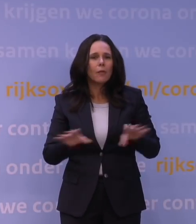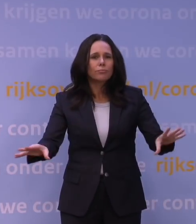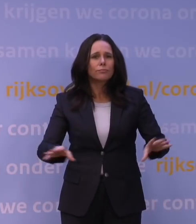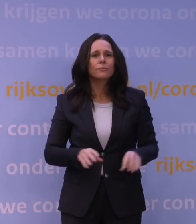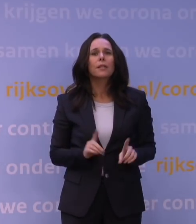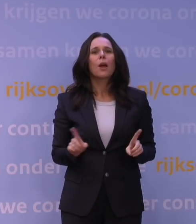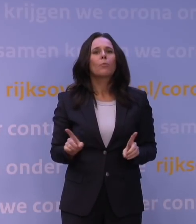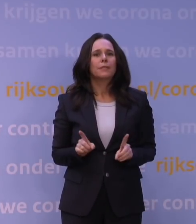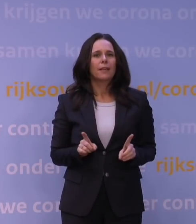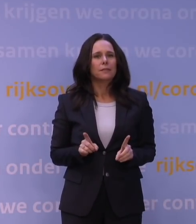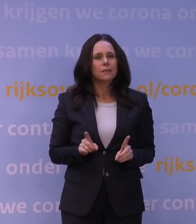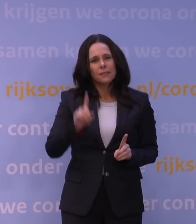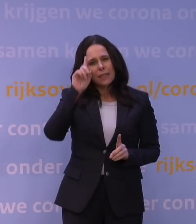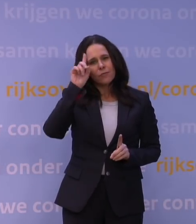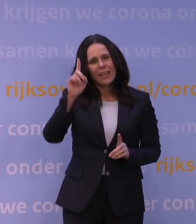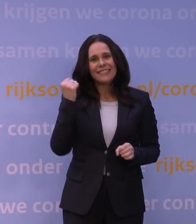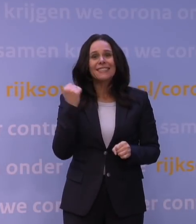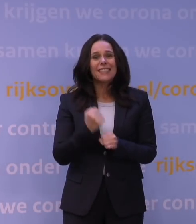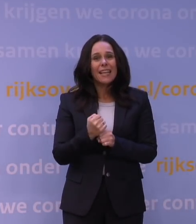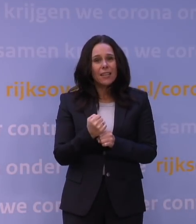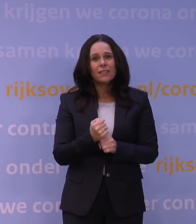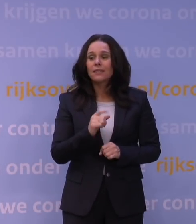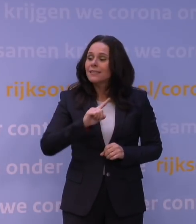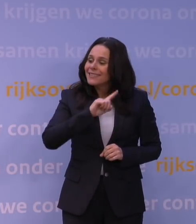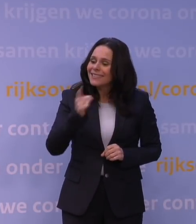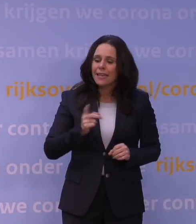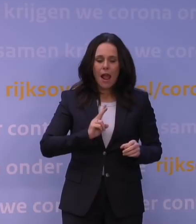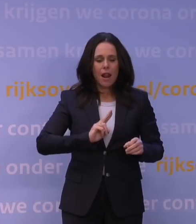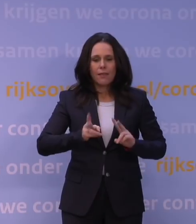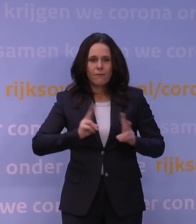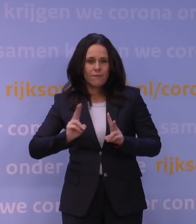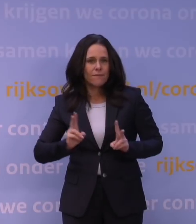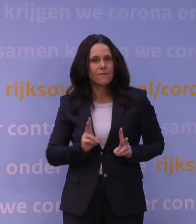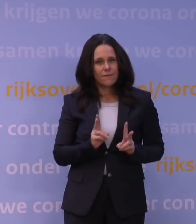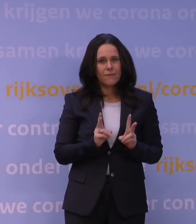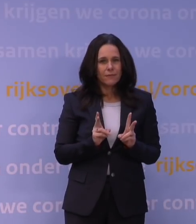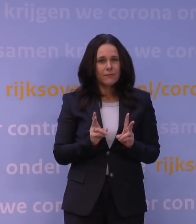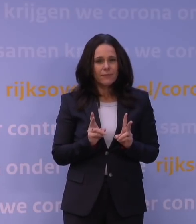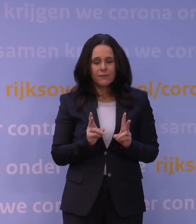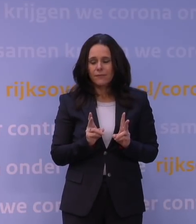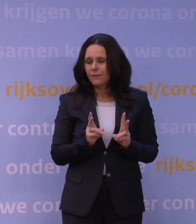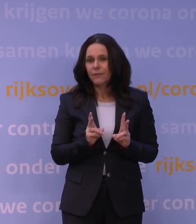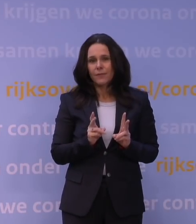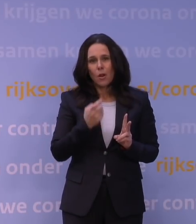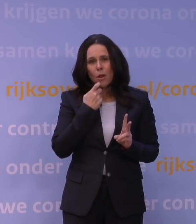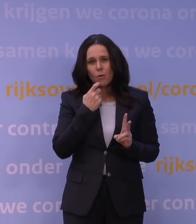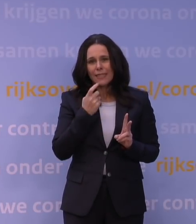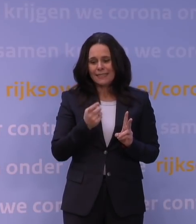dan weet je eigenlijk ook zeker dat je heel snel veel infecties krijgt. Want dat volgt elkaar natuurlijk met een bepaalde proportie